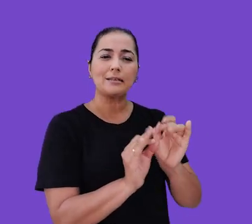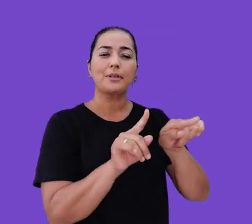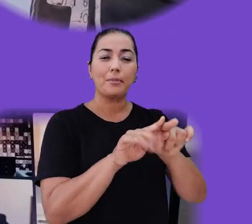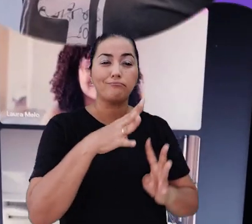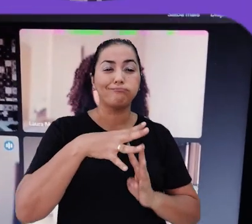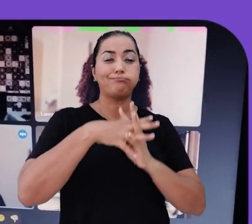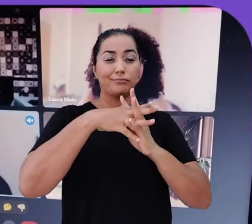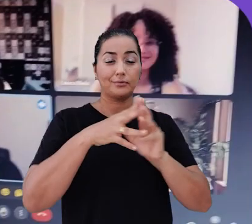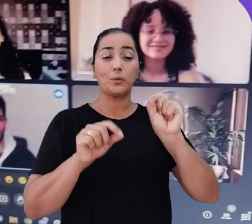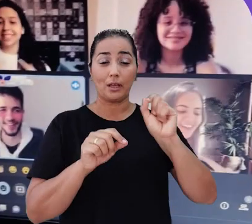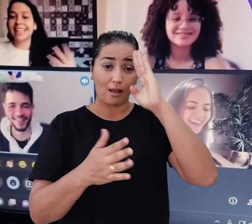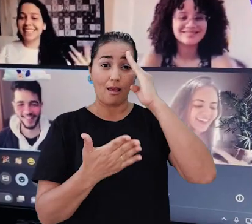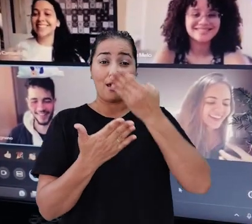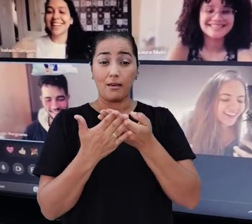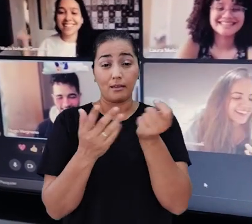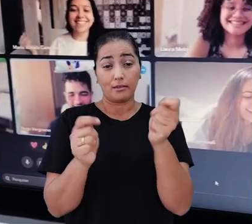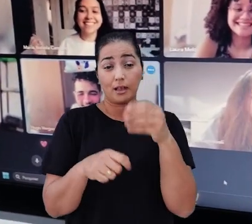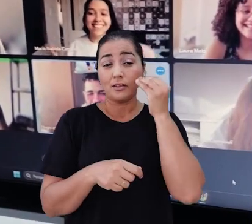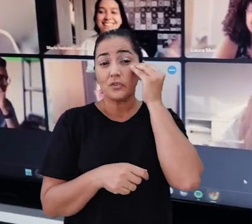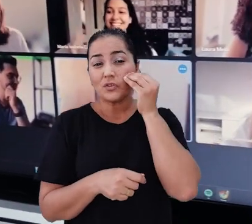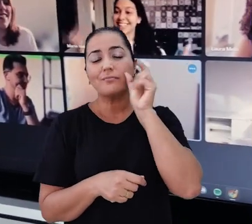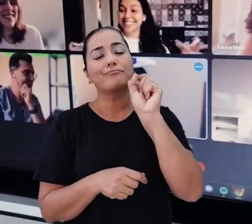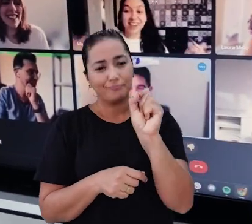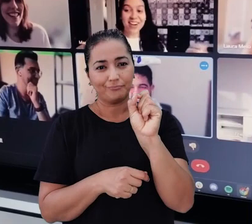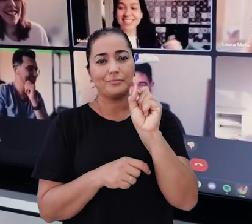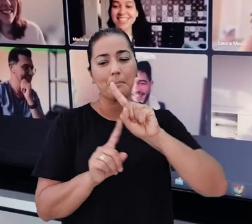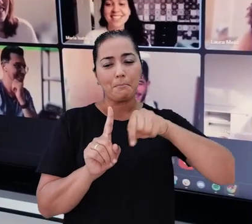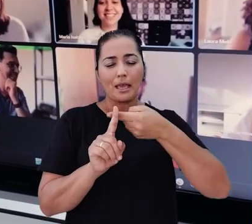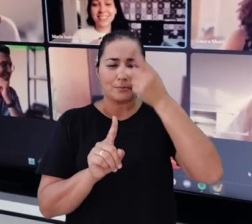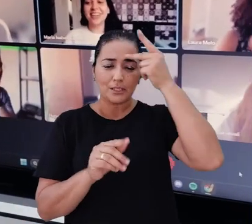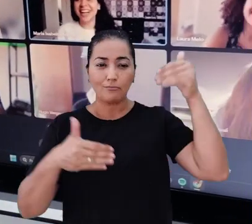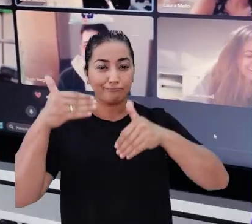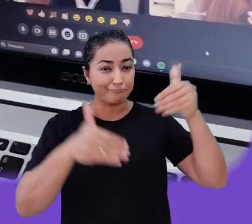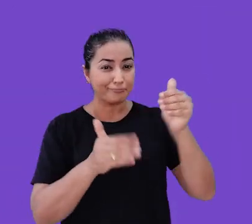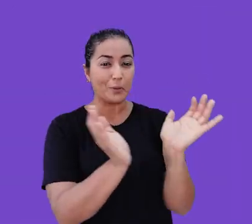Acreditamos que assim temos a chance de atingir mais pessoas de grupos mais diversos.